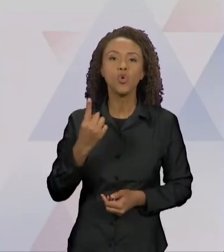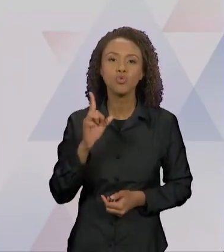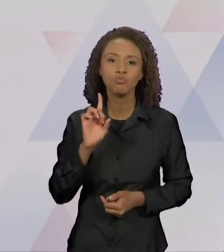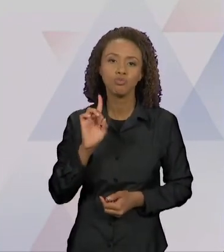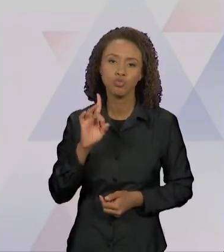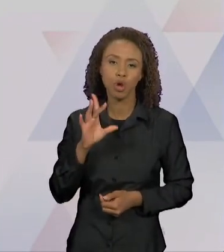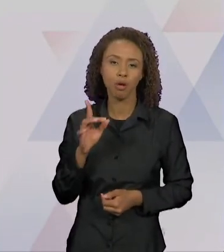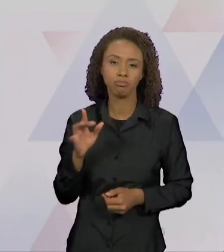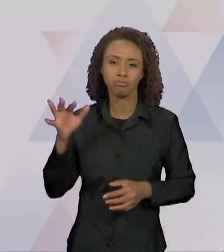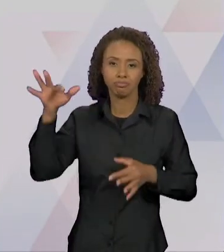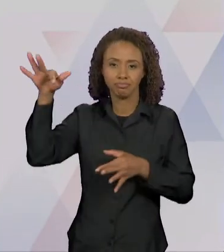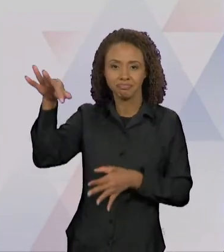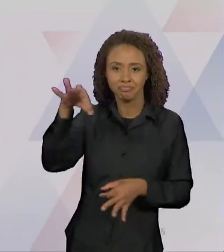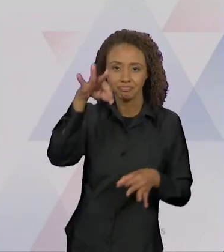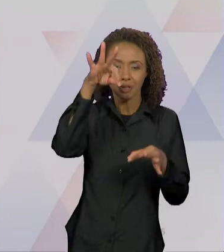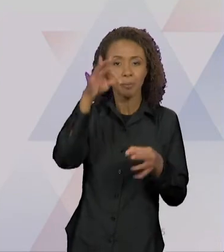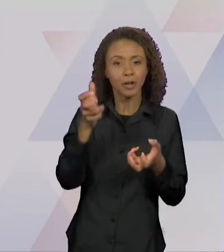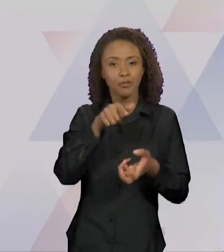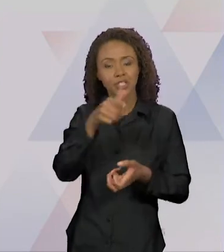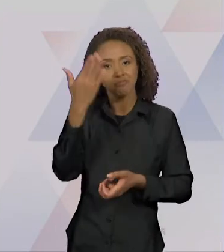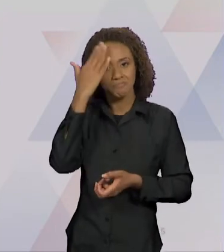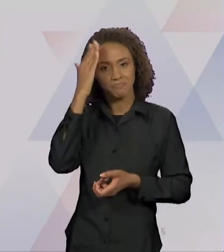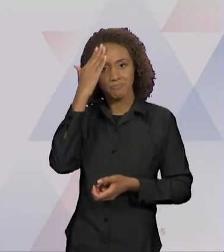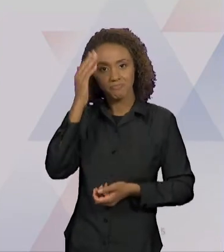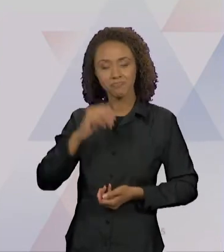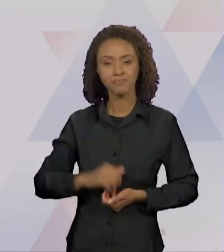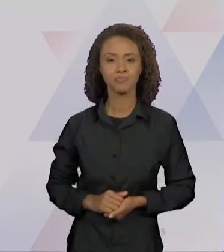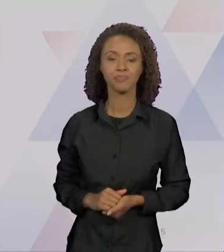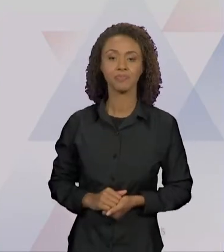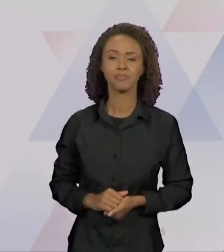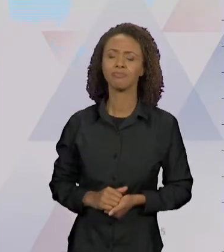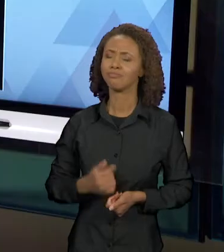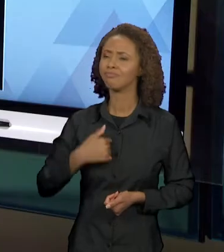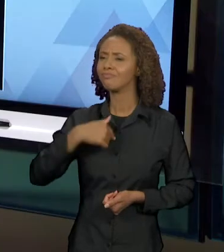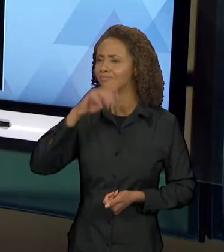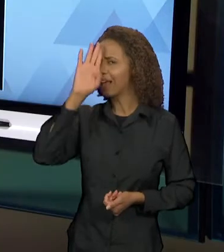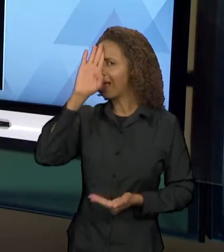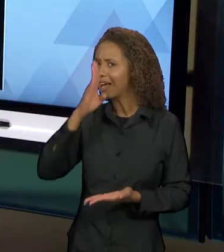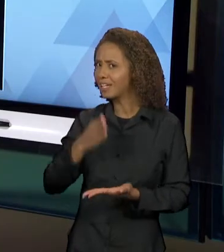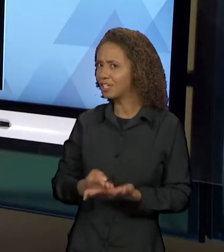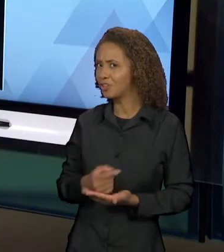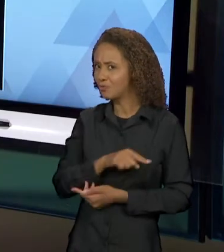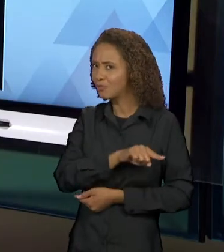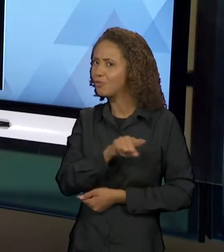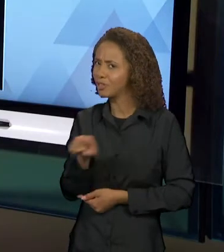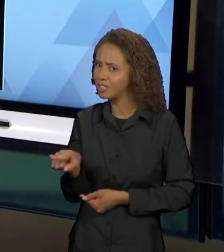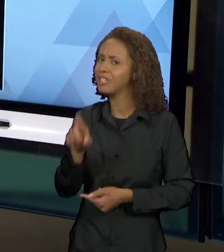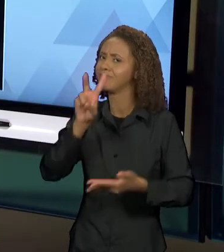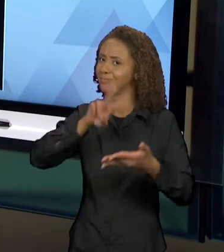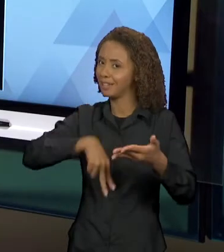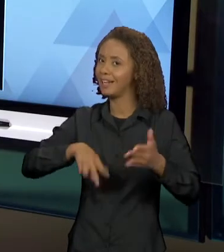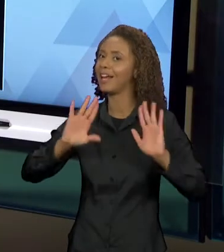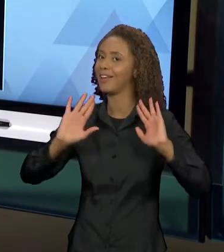PRA QUE VOCÊS COMPREENDAM, EU ACREDITO QUE MUITOS DE VOCÊS JÁ LERAM, QUE MUITOS DE VOCÊS JÁ